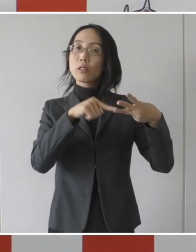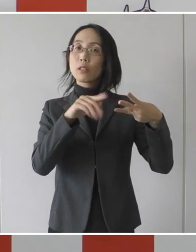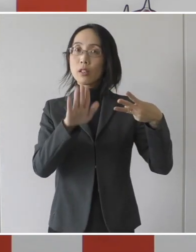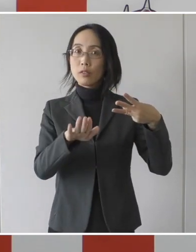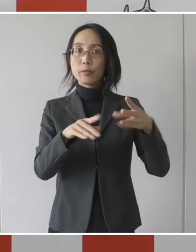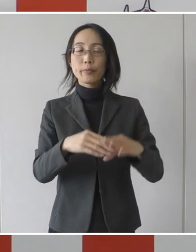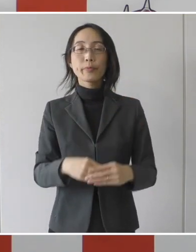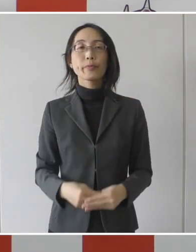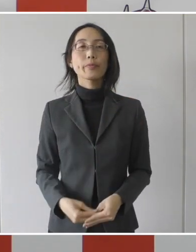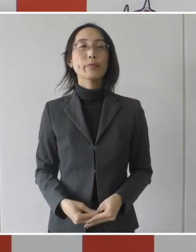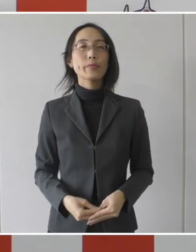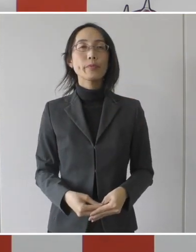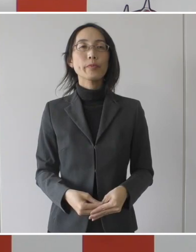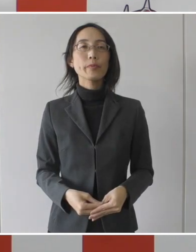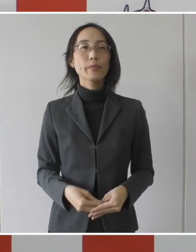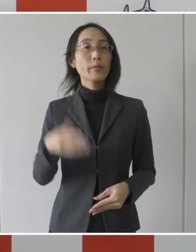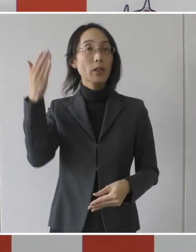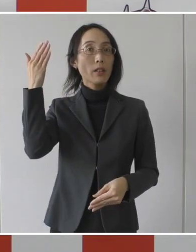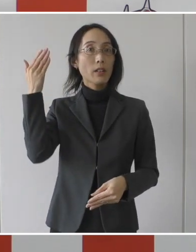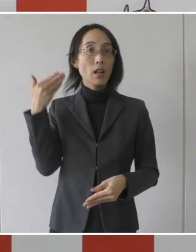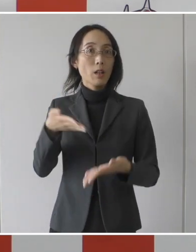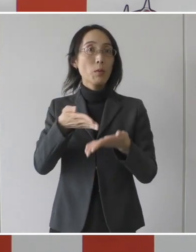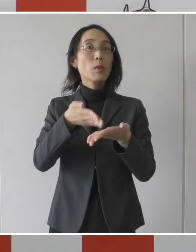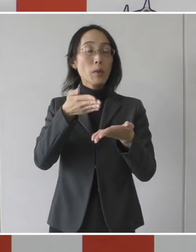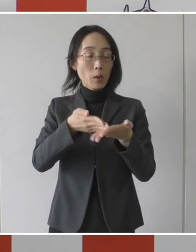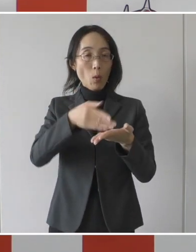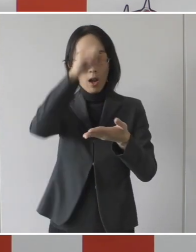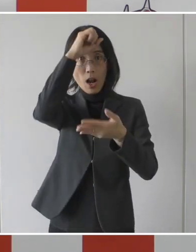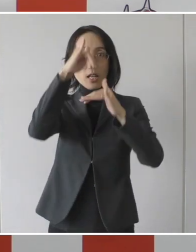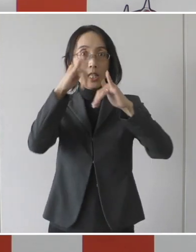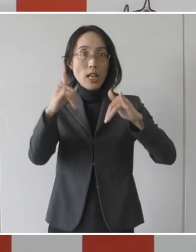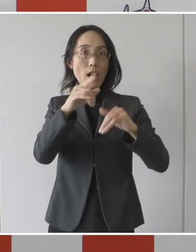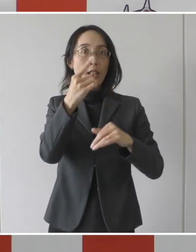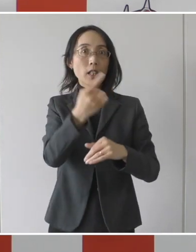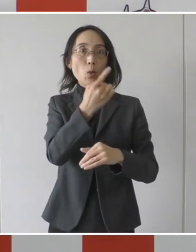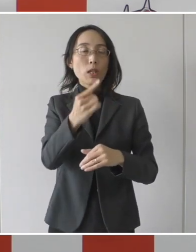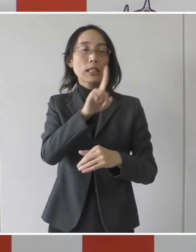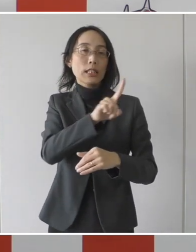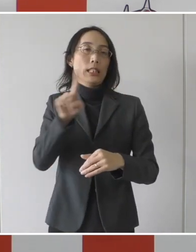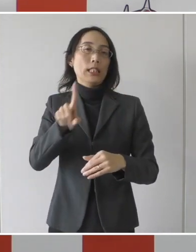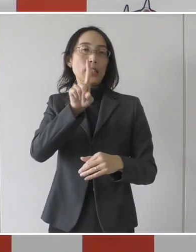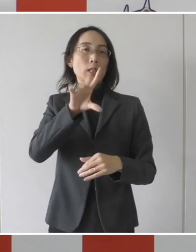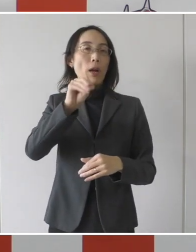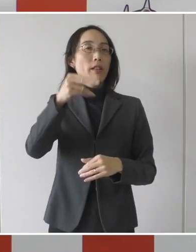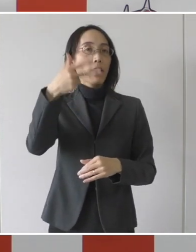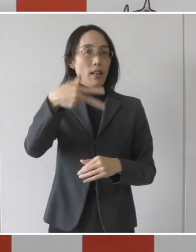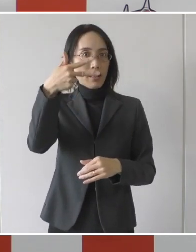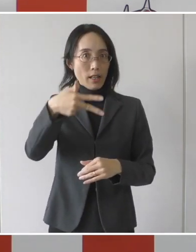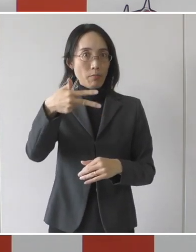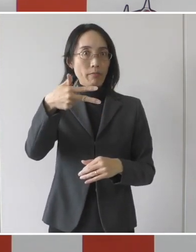先ほど申し上げたように、患者1人、1日17,000円ということで、